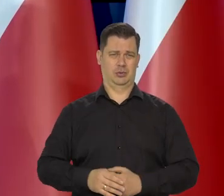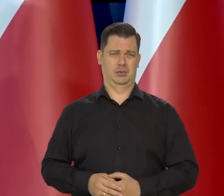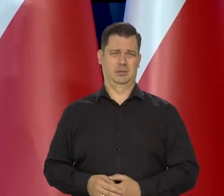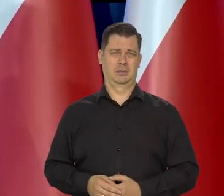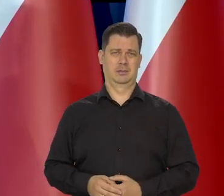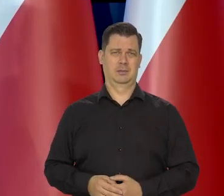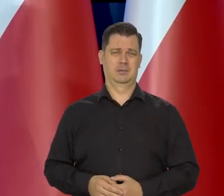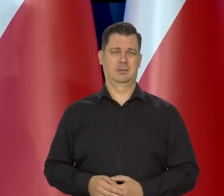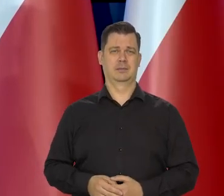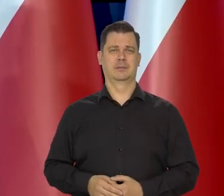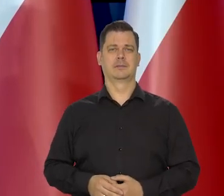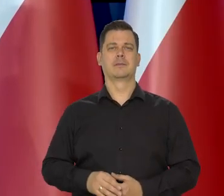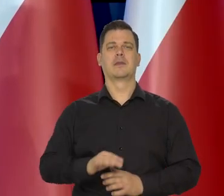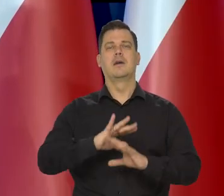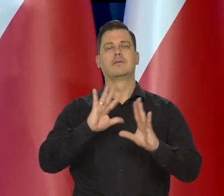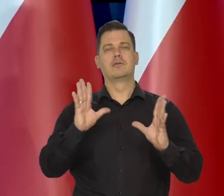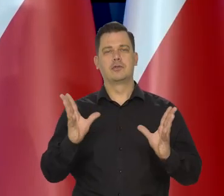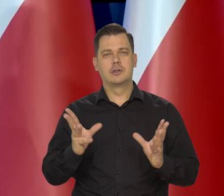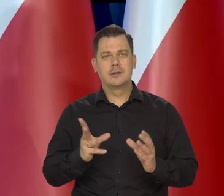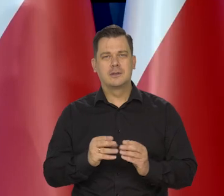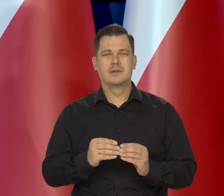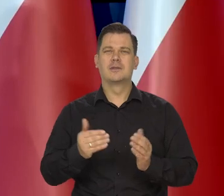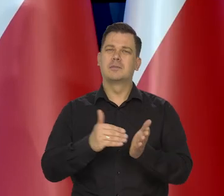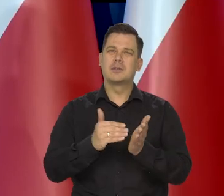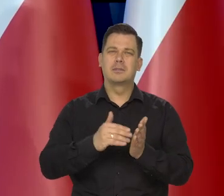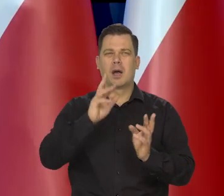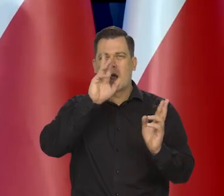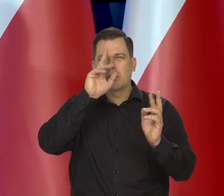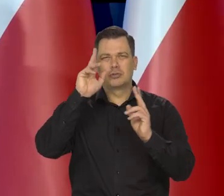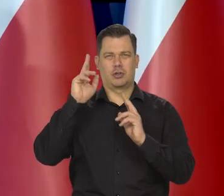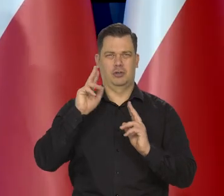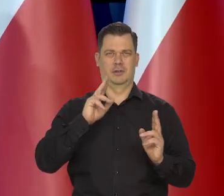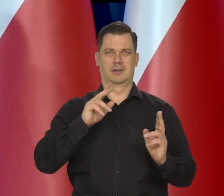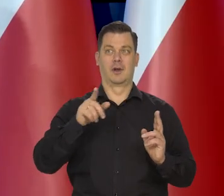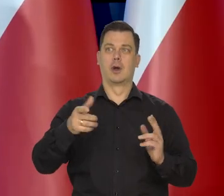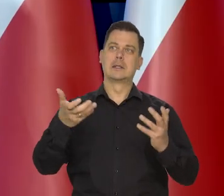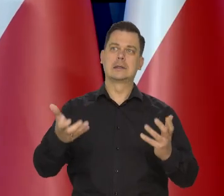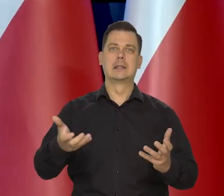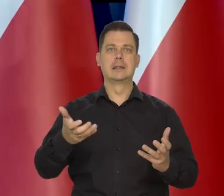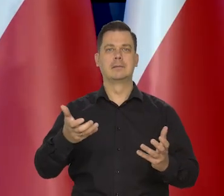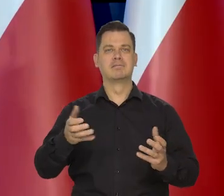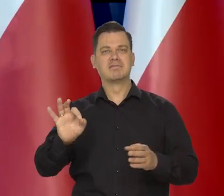Wszystko jakąś taką przez ludzi, którzy ich pragną.